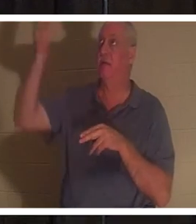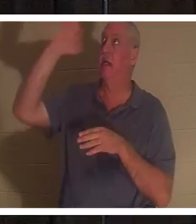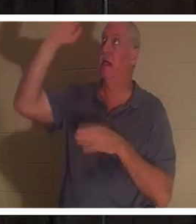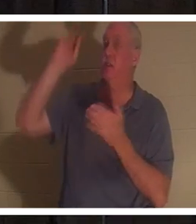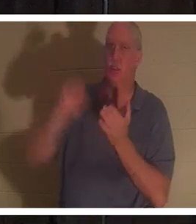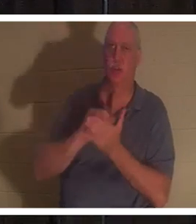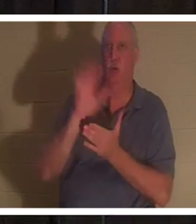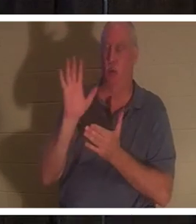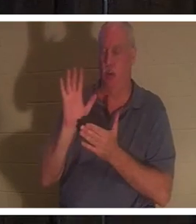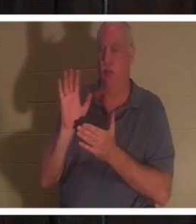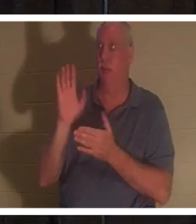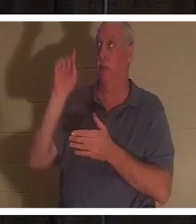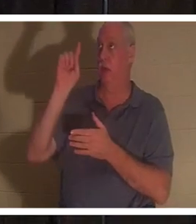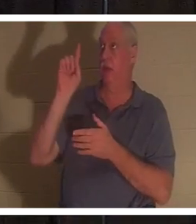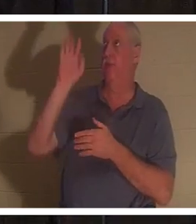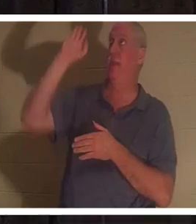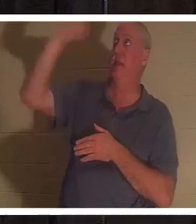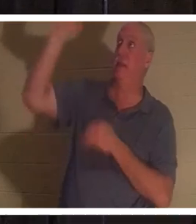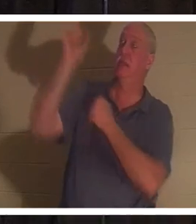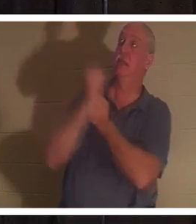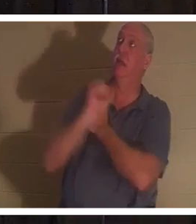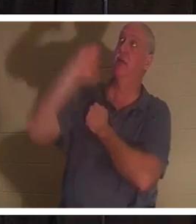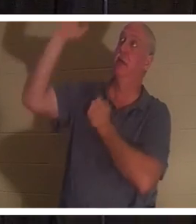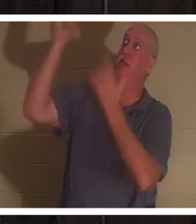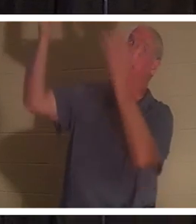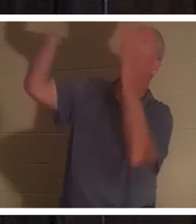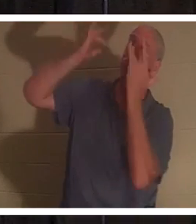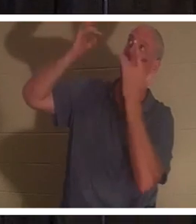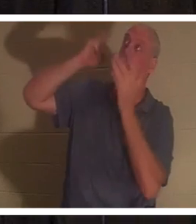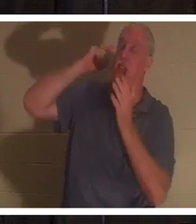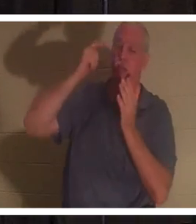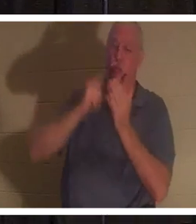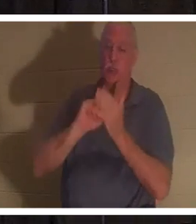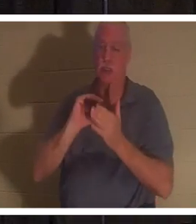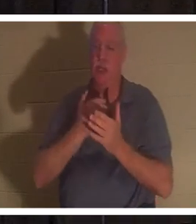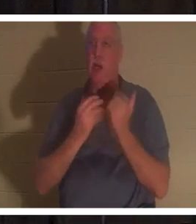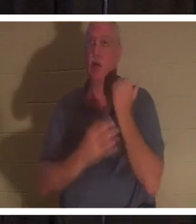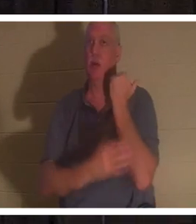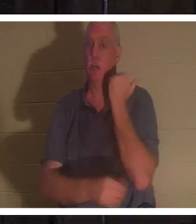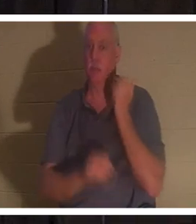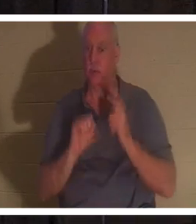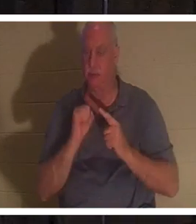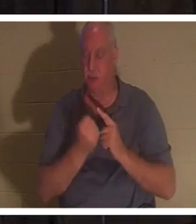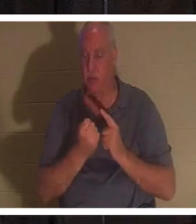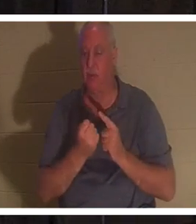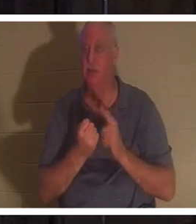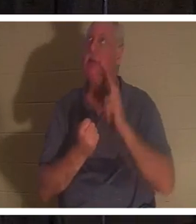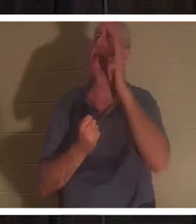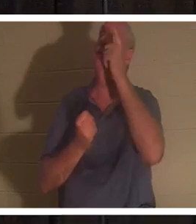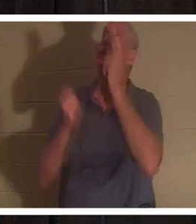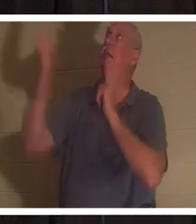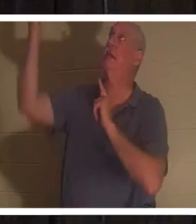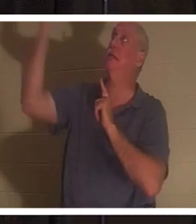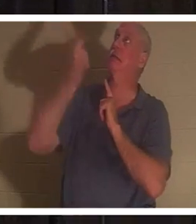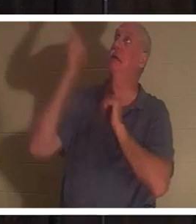son amour et dans sa miséricorde a reconnu notre misère. Il est descendu de l'échelle pour ainsi